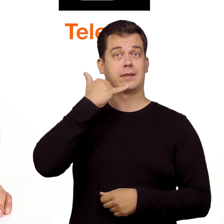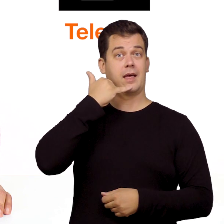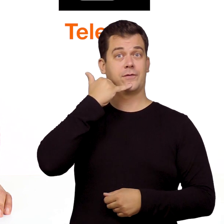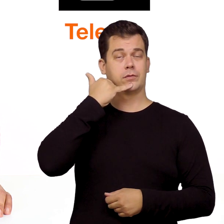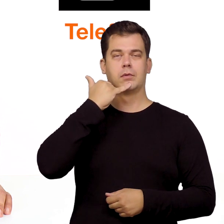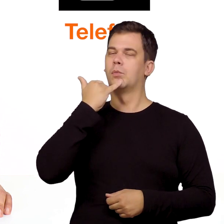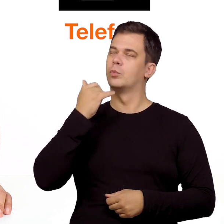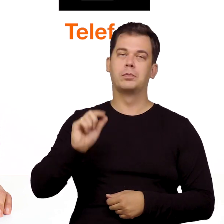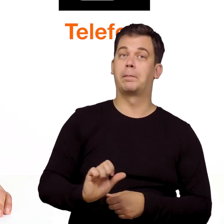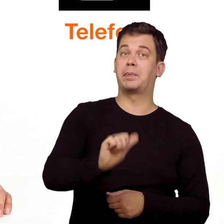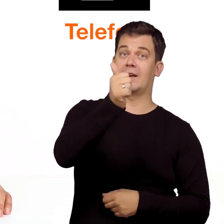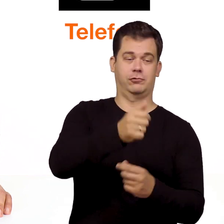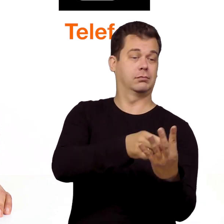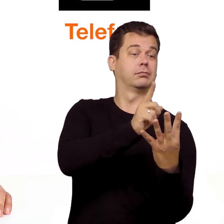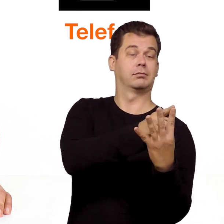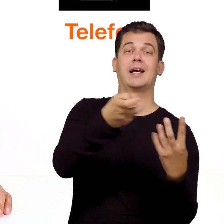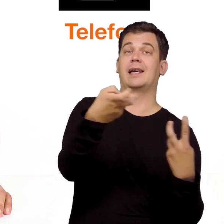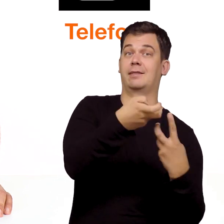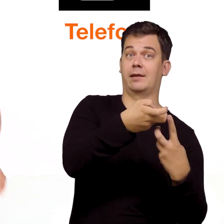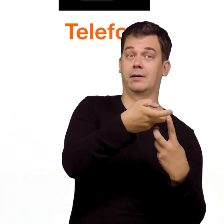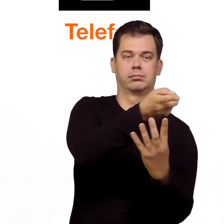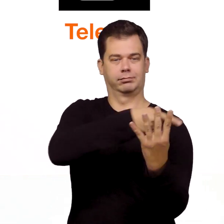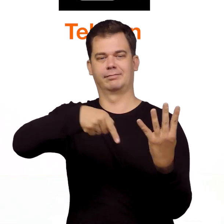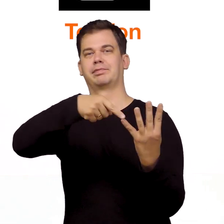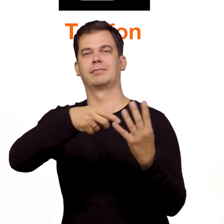Telefon podłączamy dopiero po tym jak uruchomimy internet.